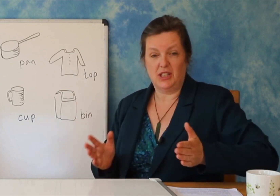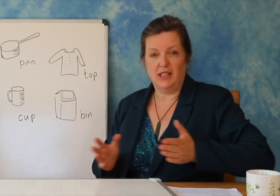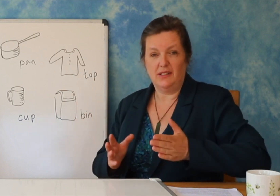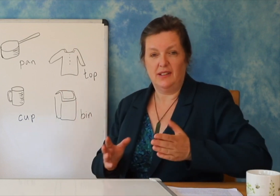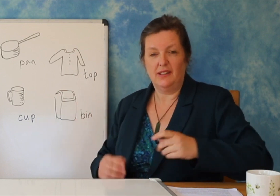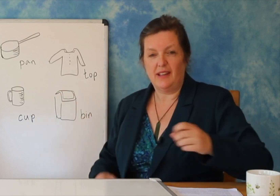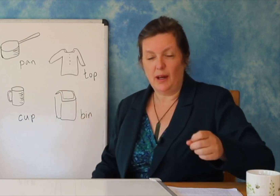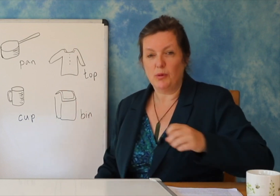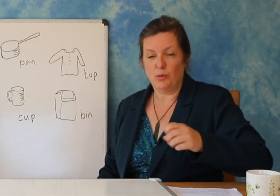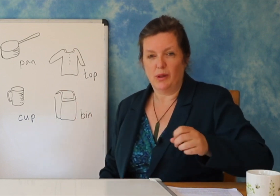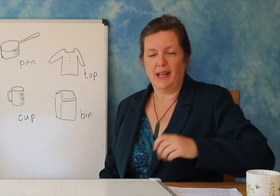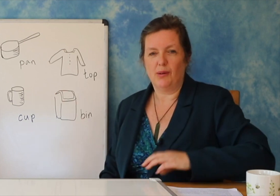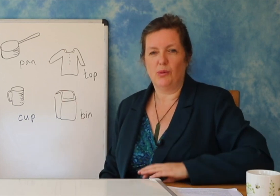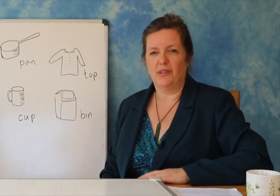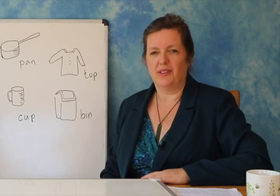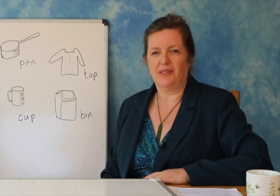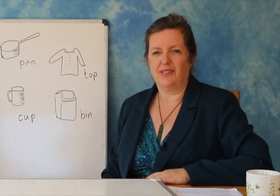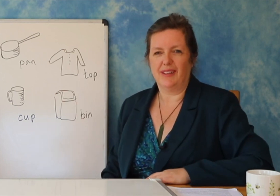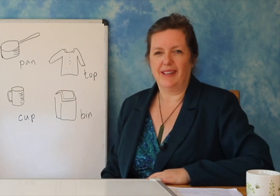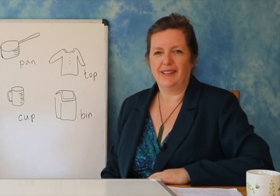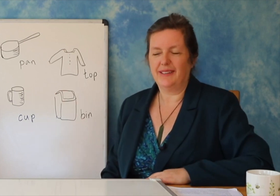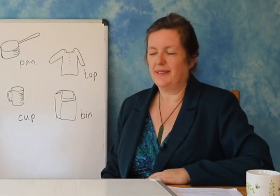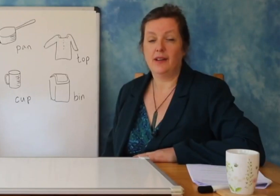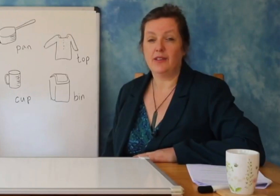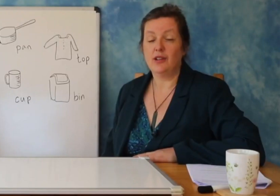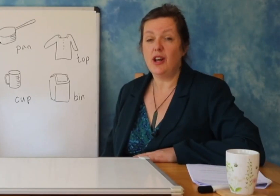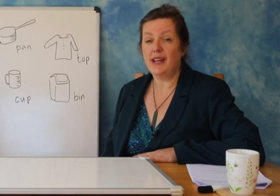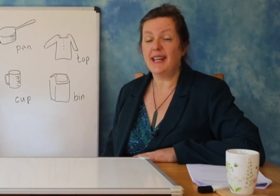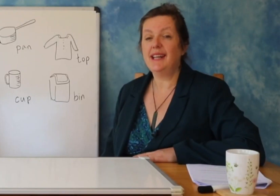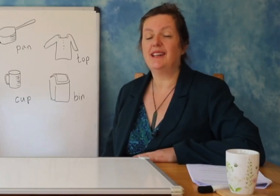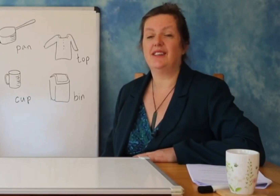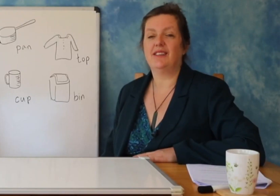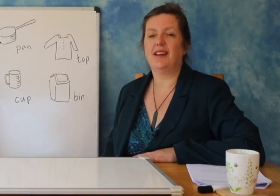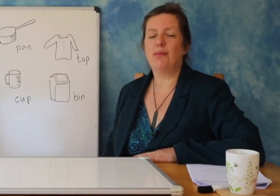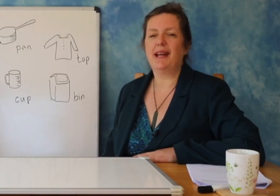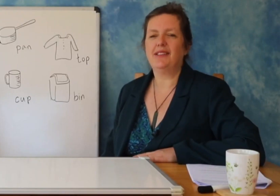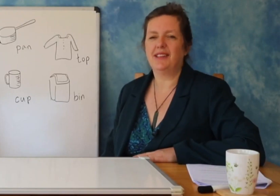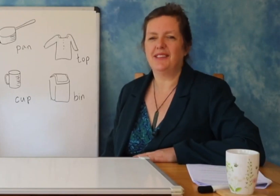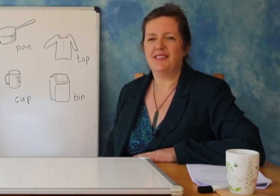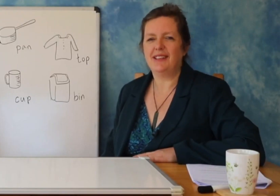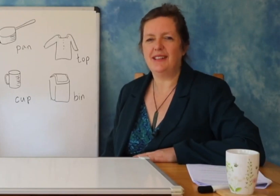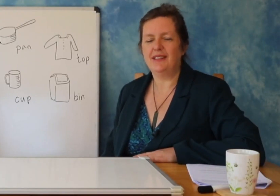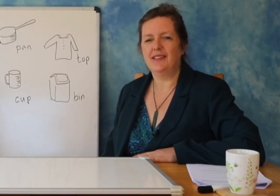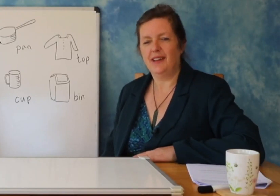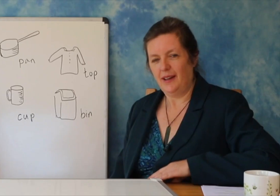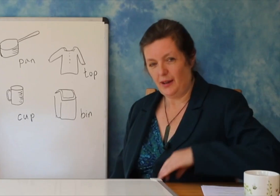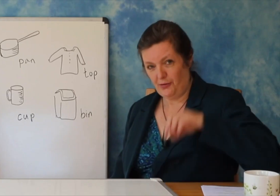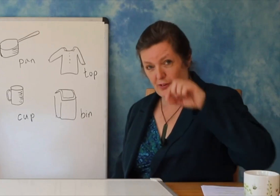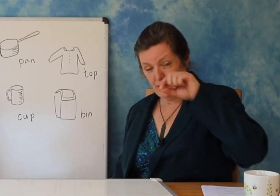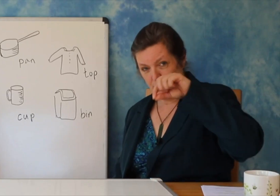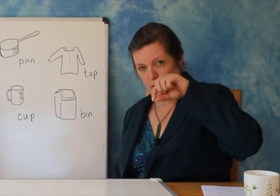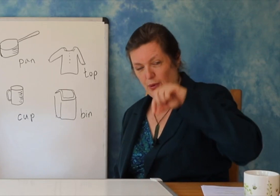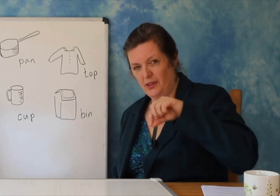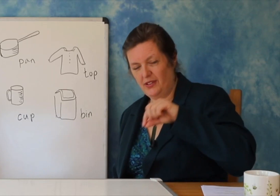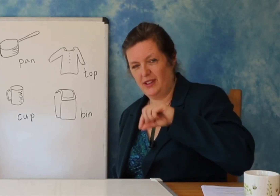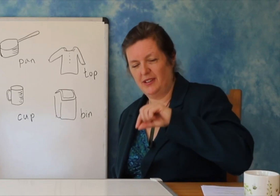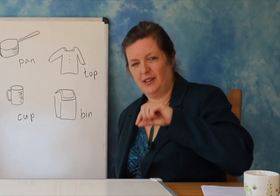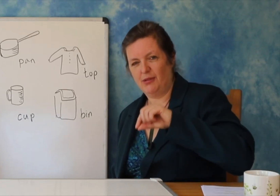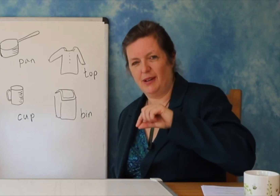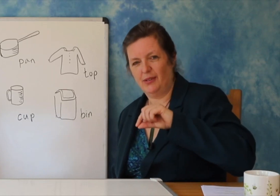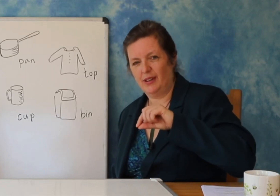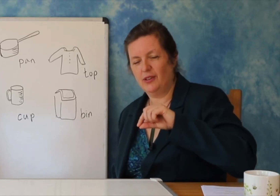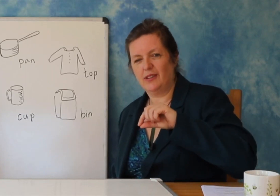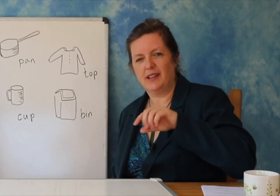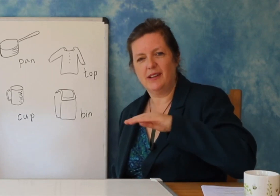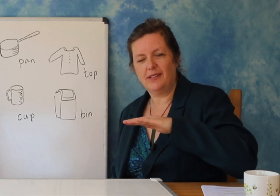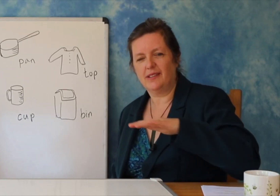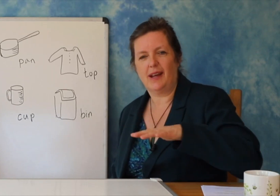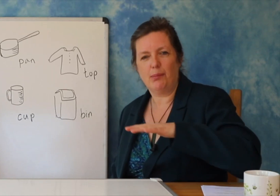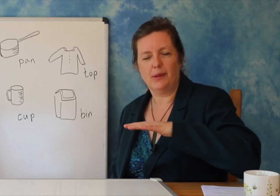një kërcell të vogël, pastaj një kërcell, pastaj në fund një lule dhe gjethe të bukura.